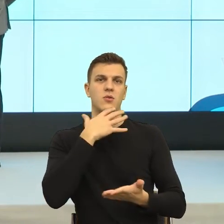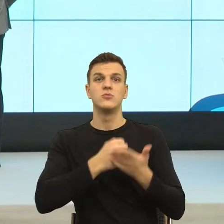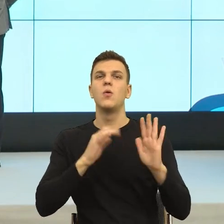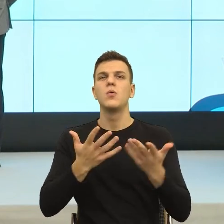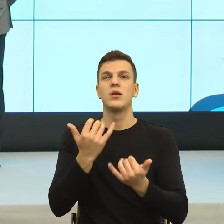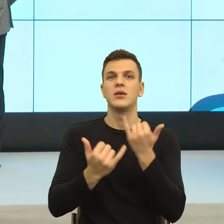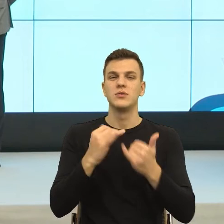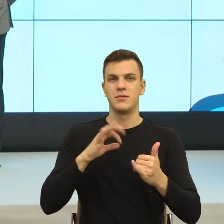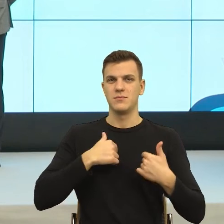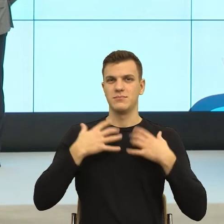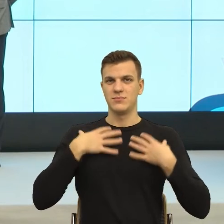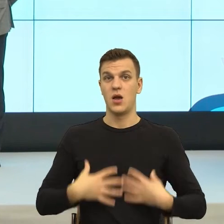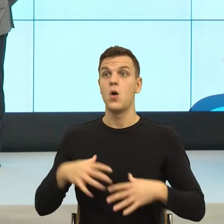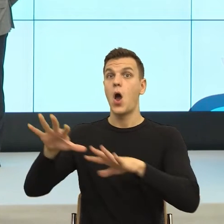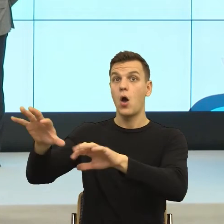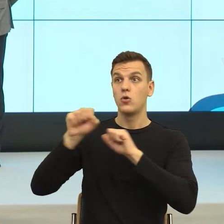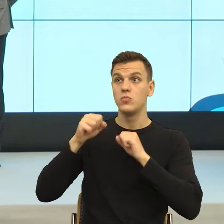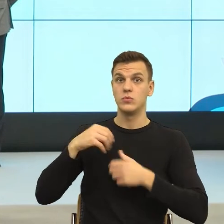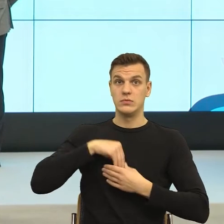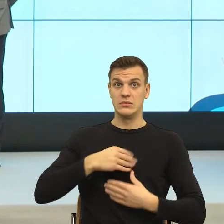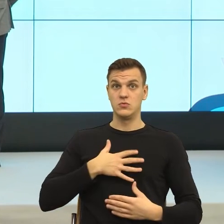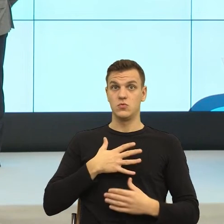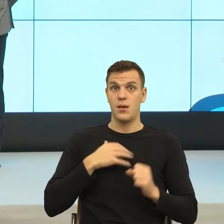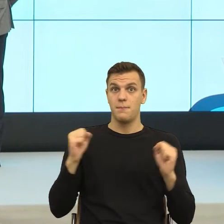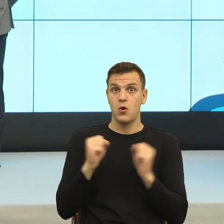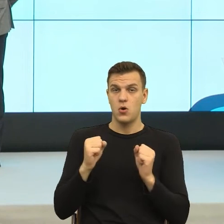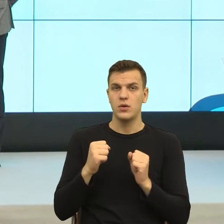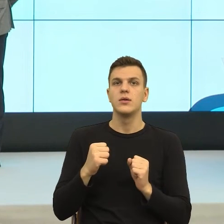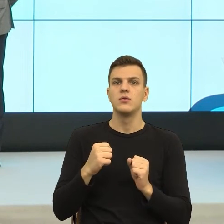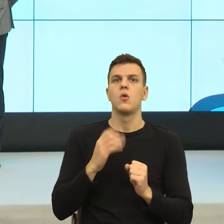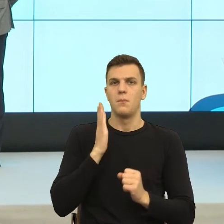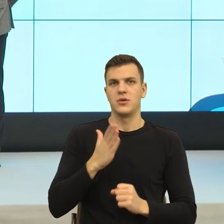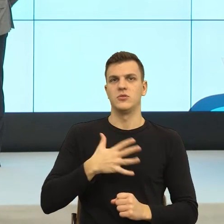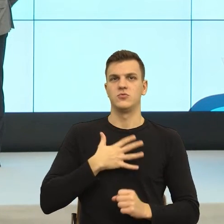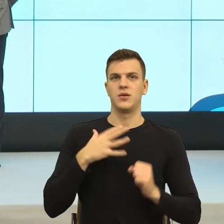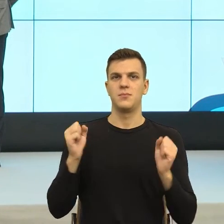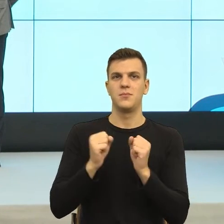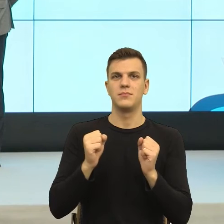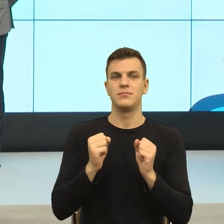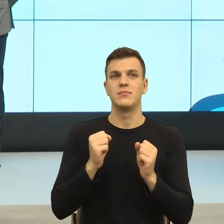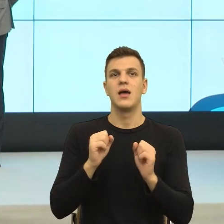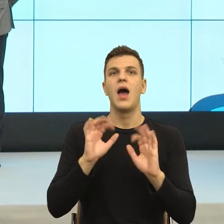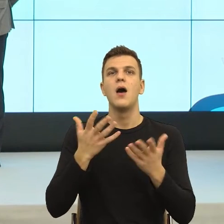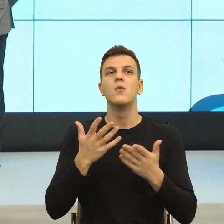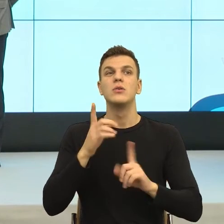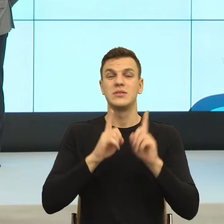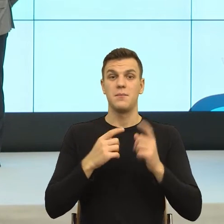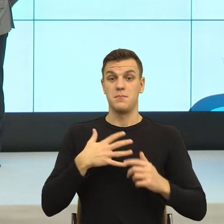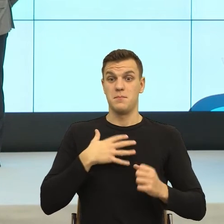Kiedy czuje strach, ono nam to komunikuje. Tylko kultura mówi daj spokój, nie bądź taki drobiazgowy.